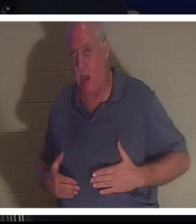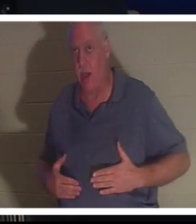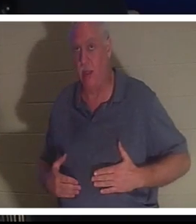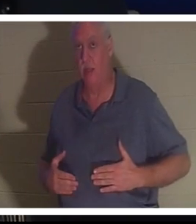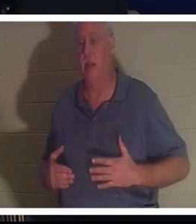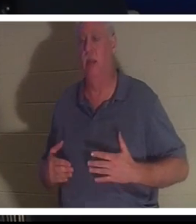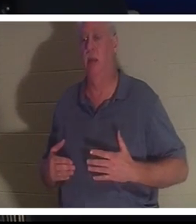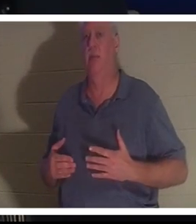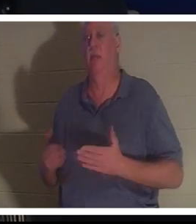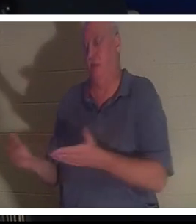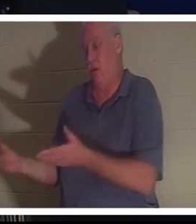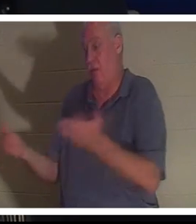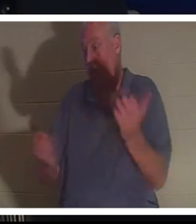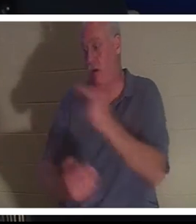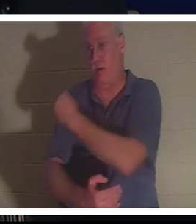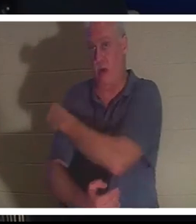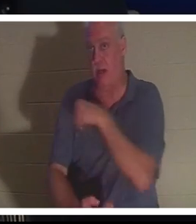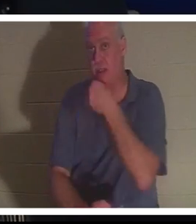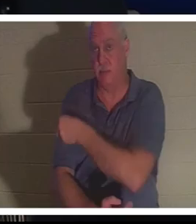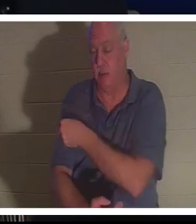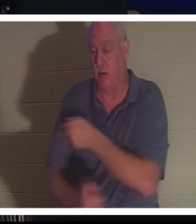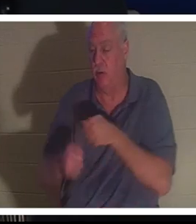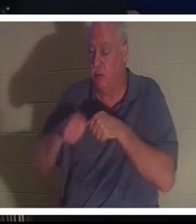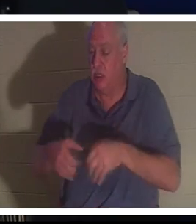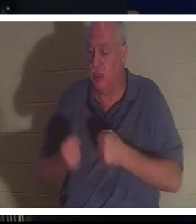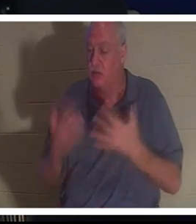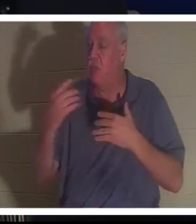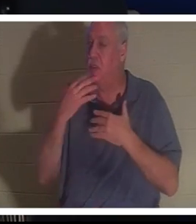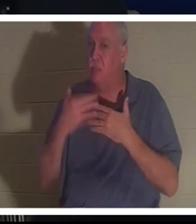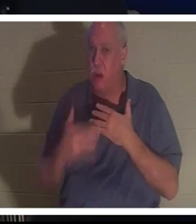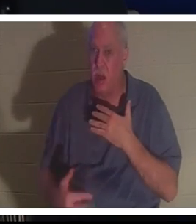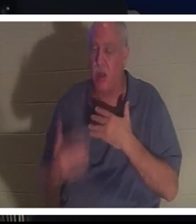她到了医院。她失血过多，他们无法相信这个女人还活着，